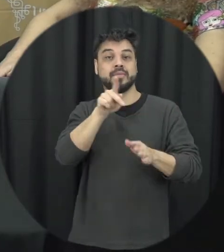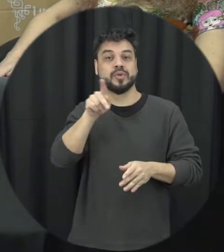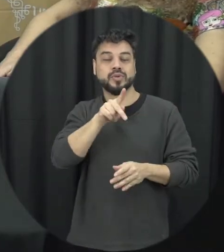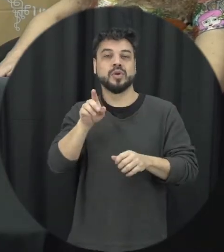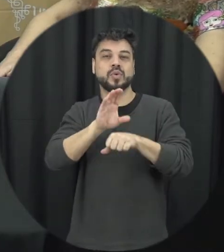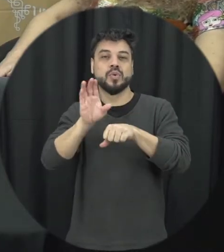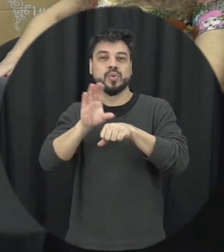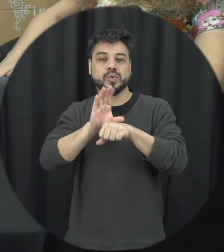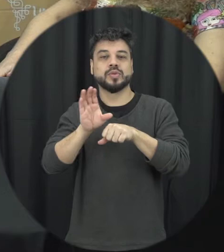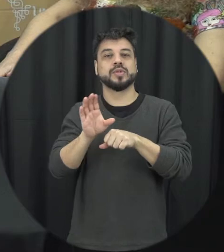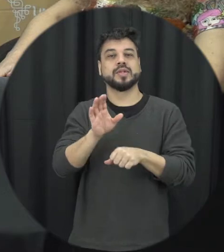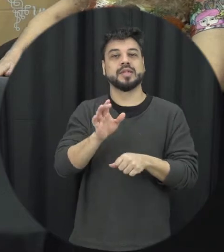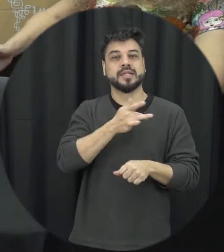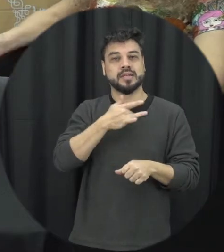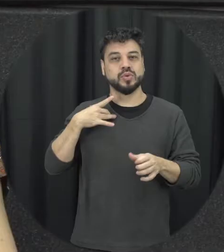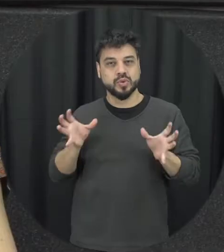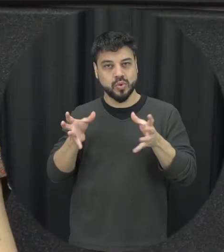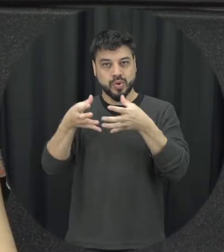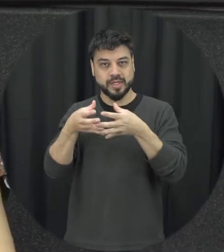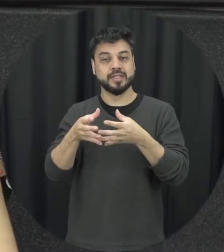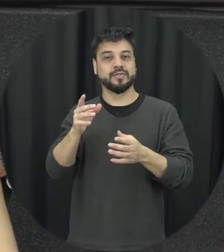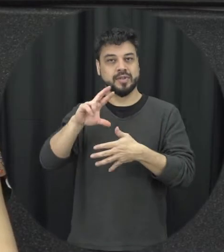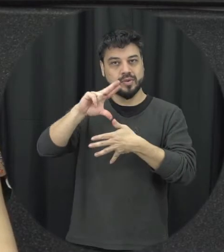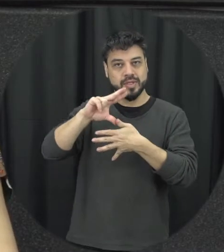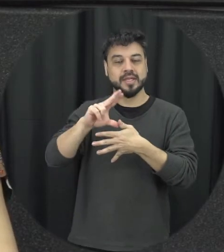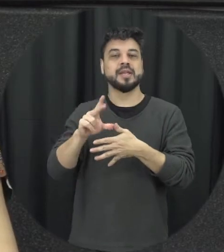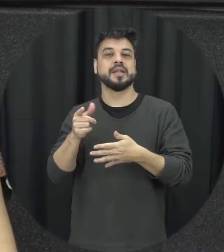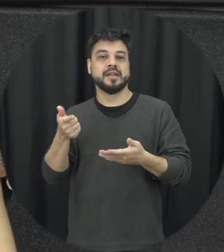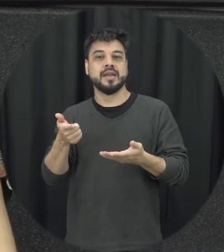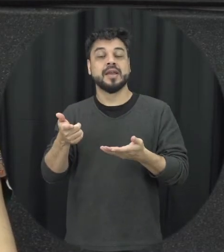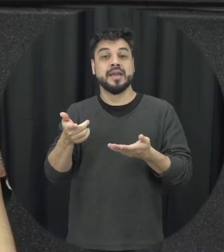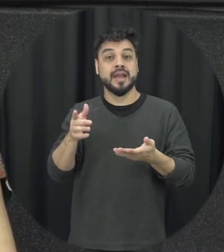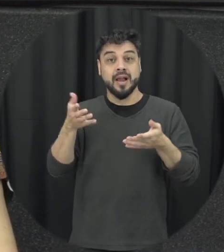promoção de saúde mental é uma satisfação estar aqui com vocês, nesse tema tão importante.